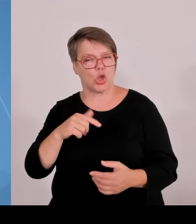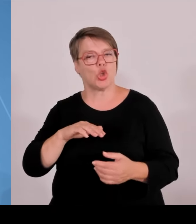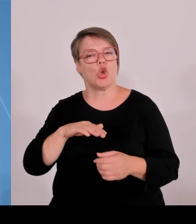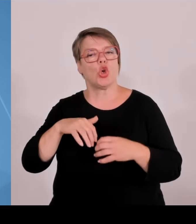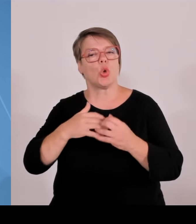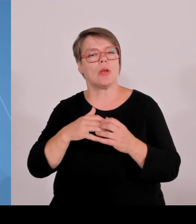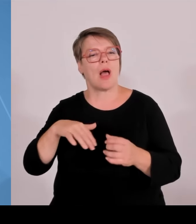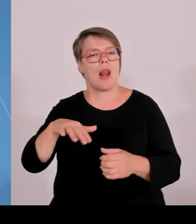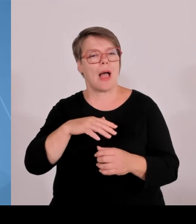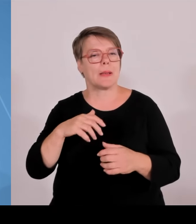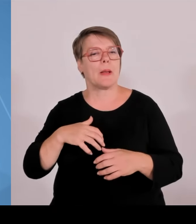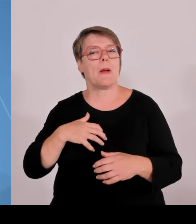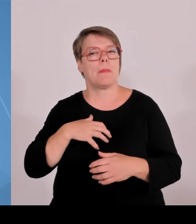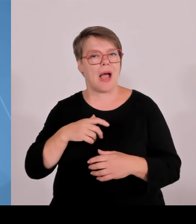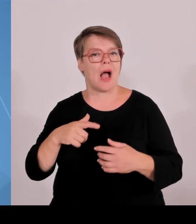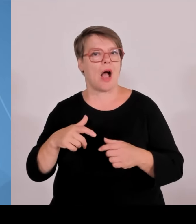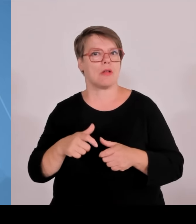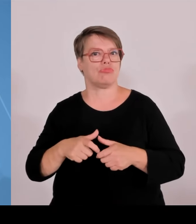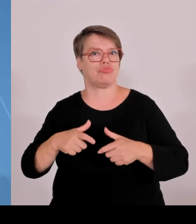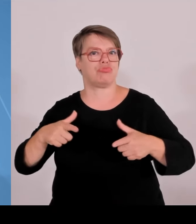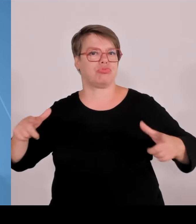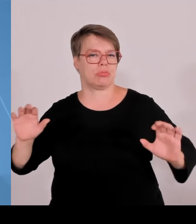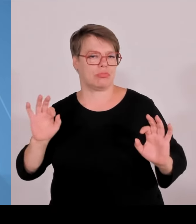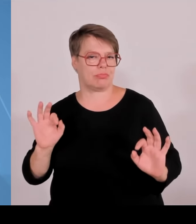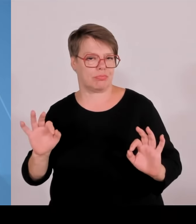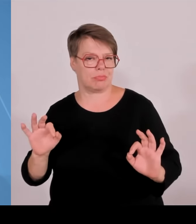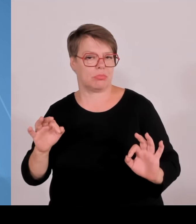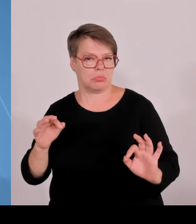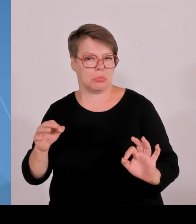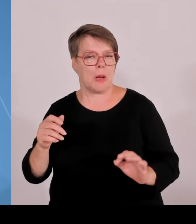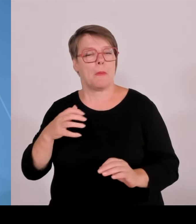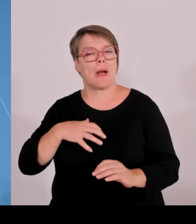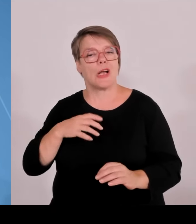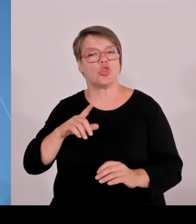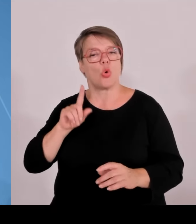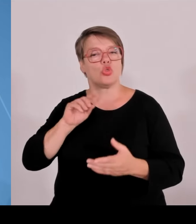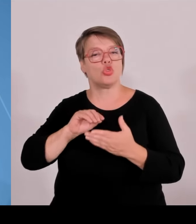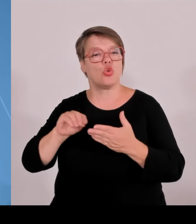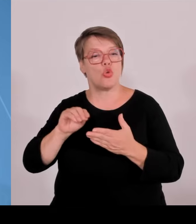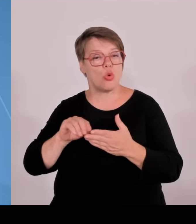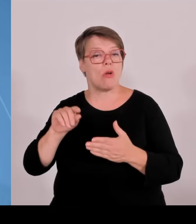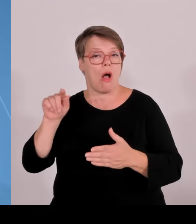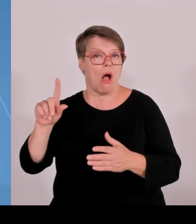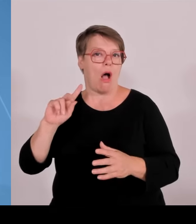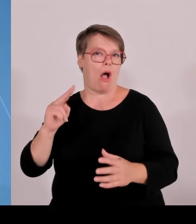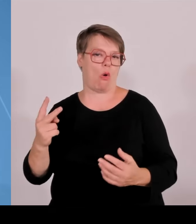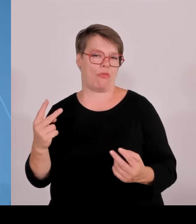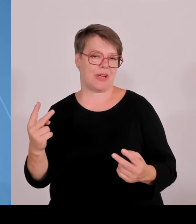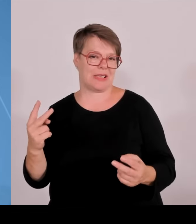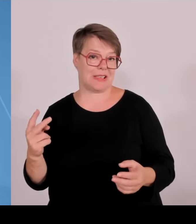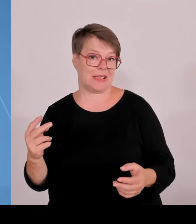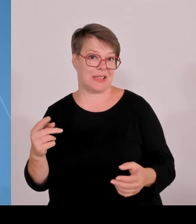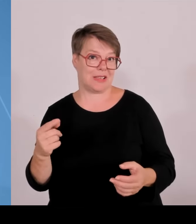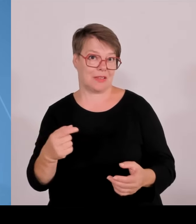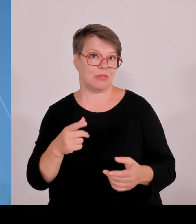hier die erfolgreichsten technologiegetriebenen Ausgründungen nicht nur in Deutschland, sondern in Europa stattfinden.